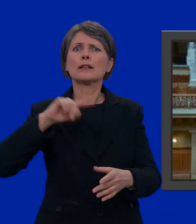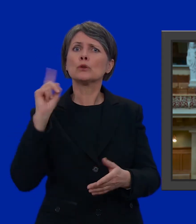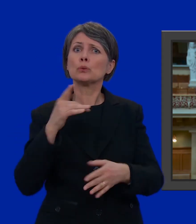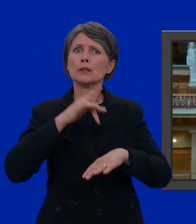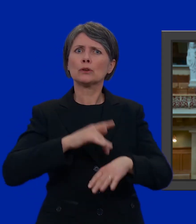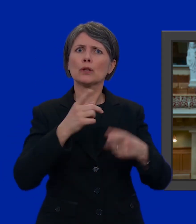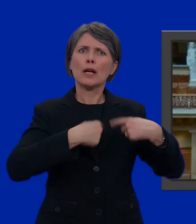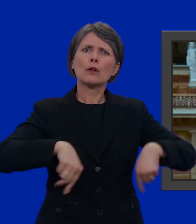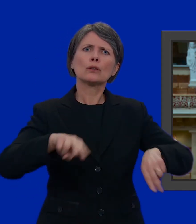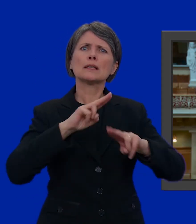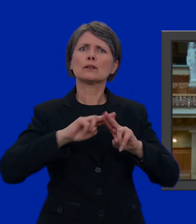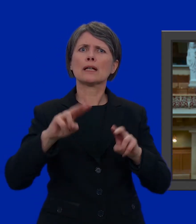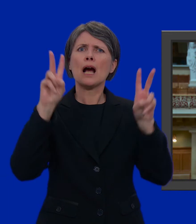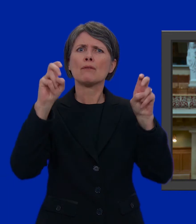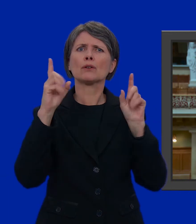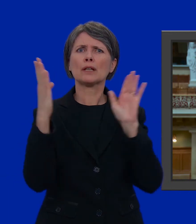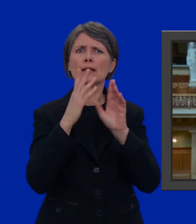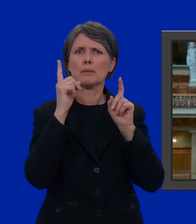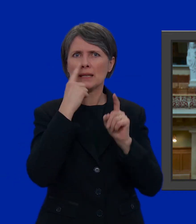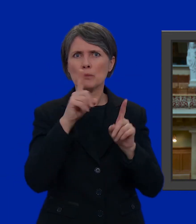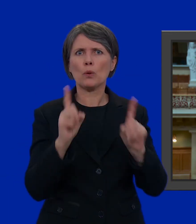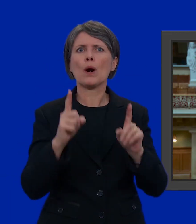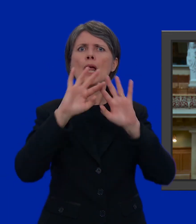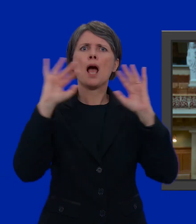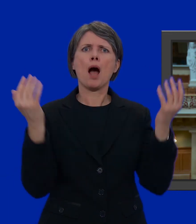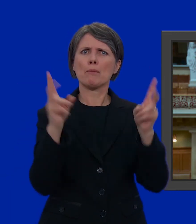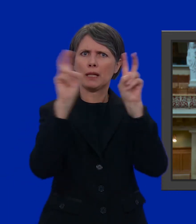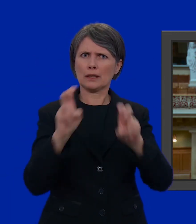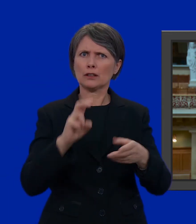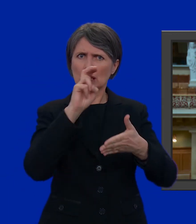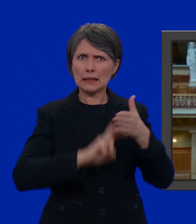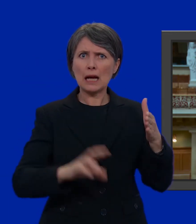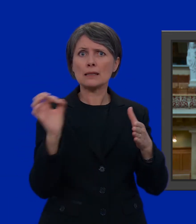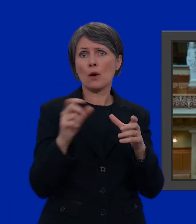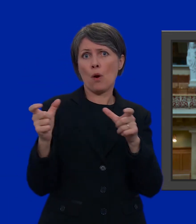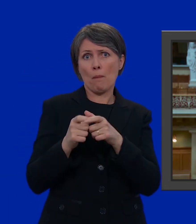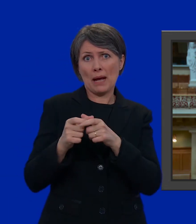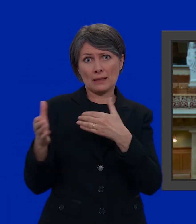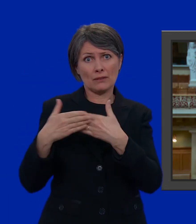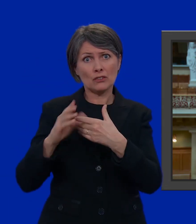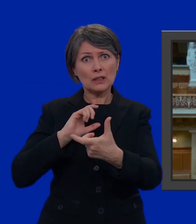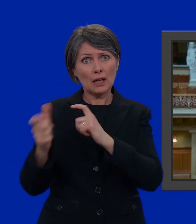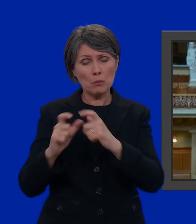nazionale si occupa di temi quali l'ambiente, l'energia, le imposte oppure dei rapporti con i paesi vicini o con l'Europa.